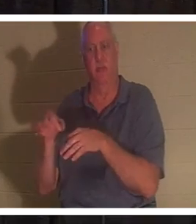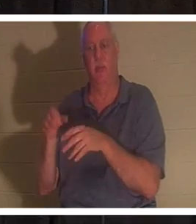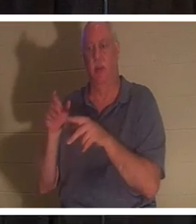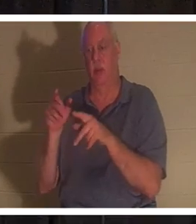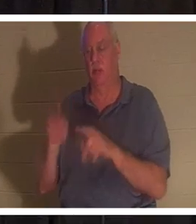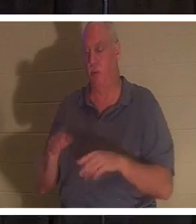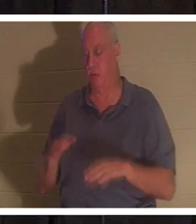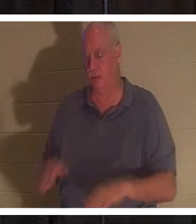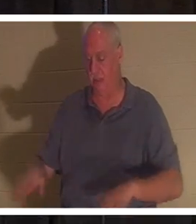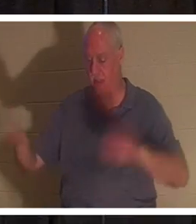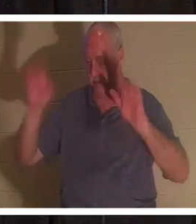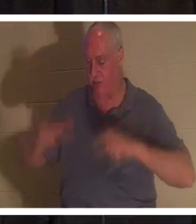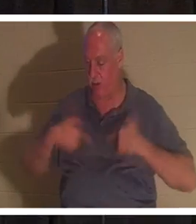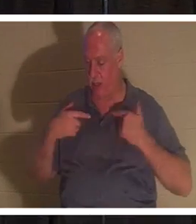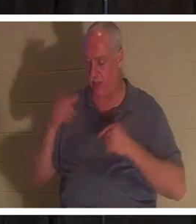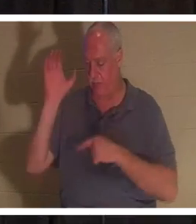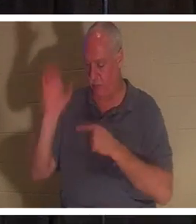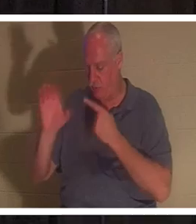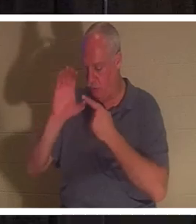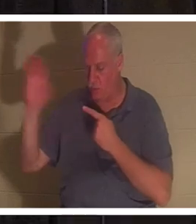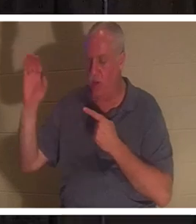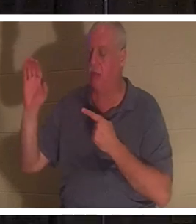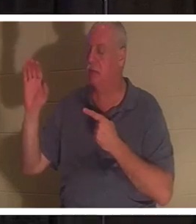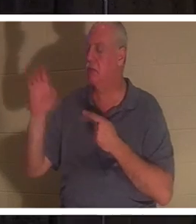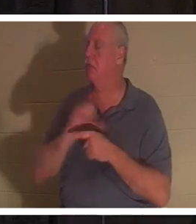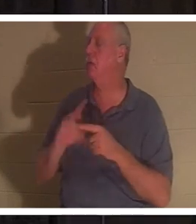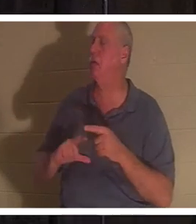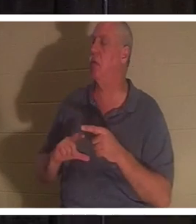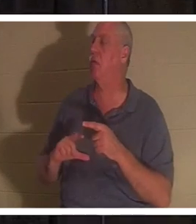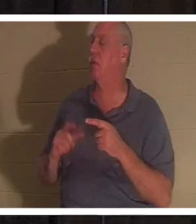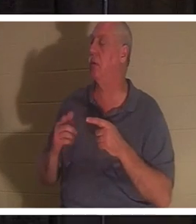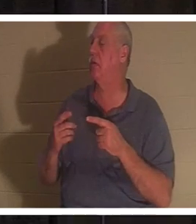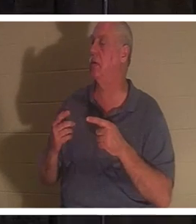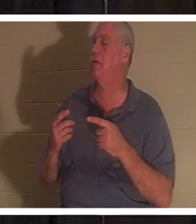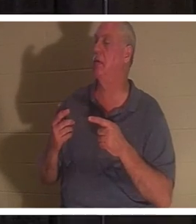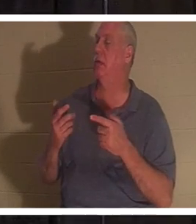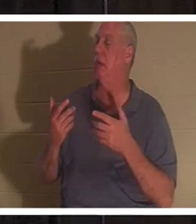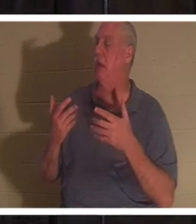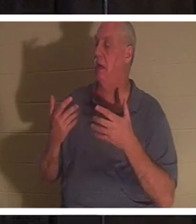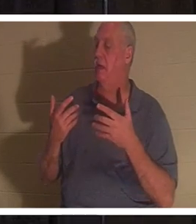十字架のふもとで命を捨て、「主よ、もう自分の道を歩みたくない」と言う 人 。 あの人が生まれ変わる！